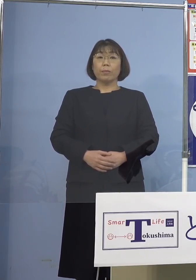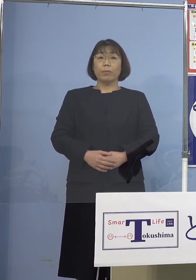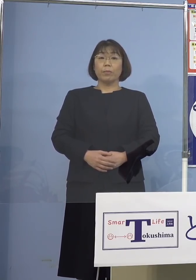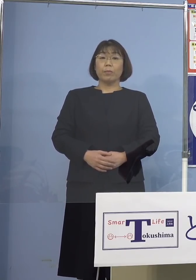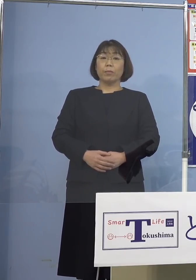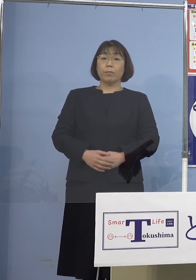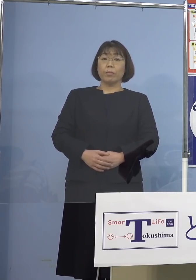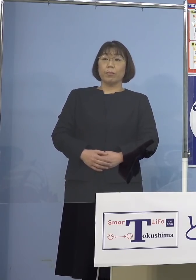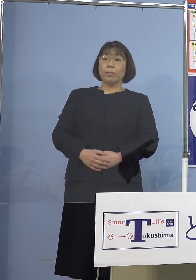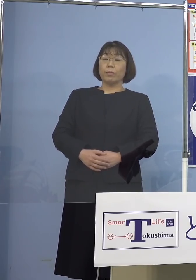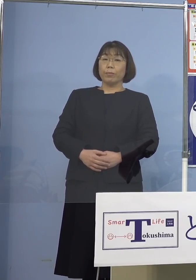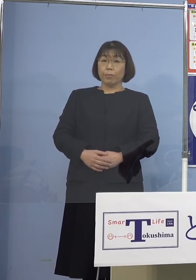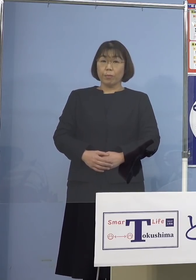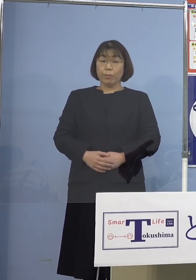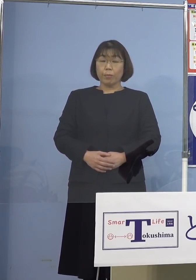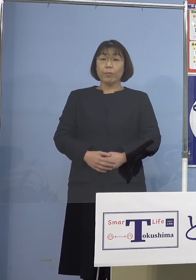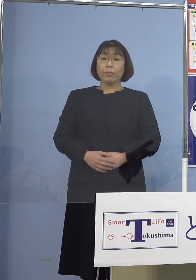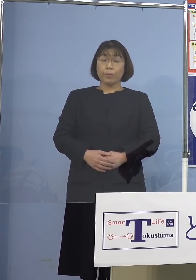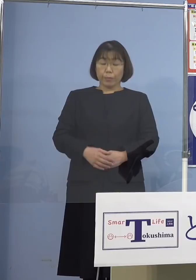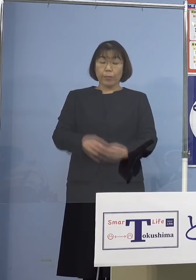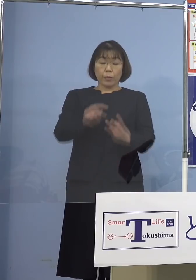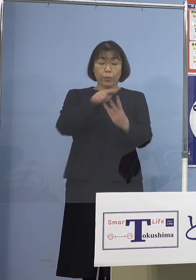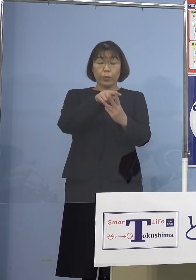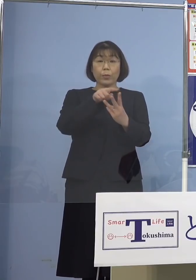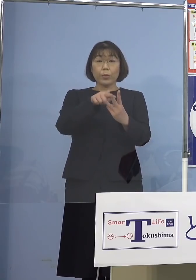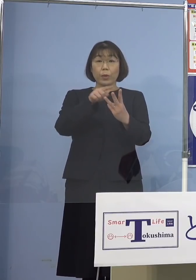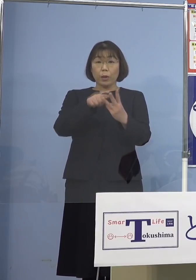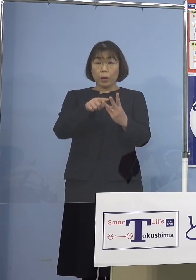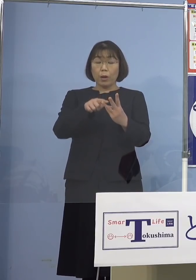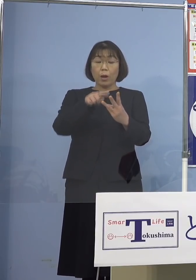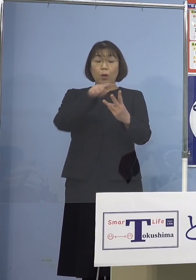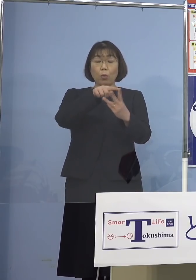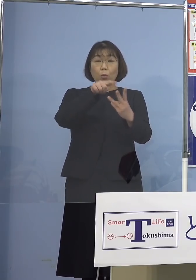なおいずれの施設及び 事業所につきましても